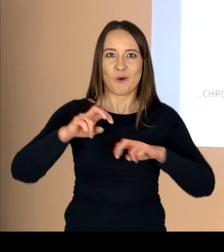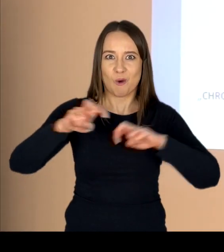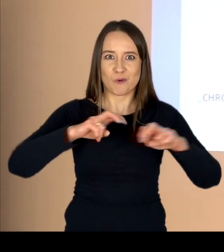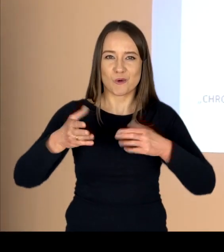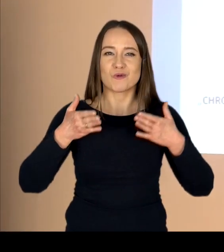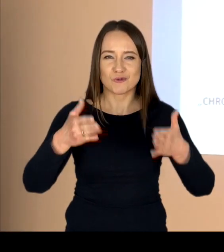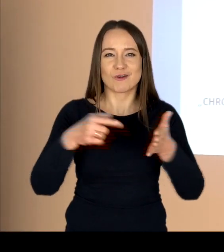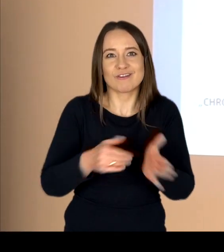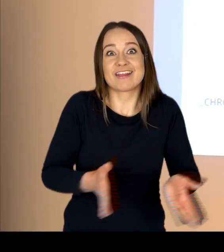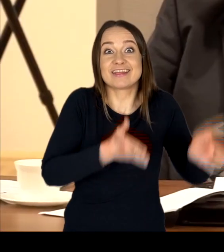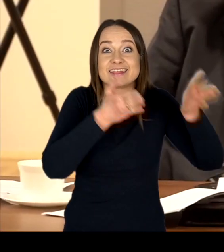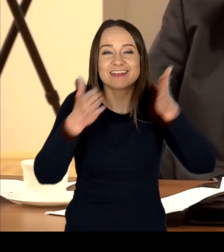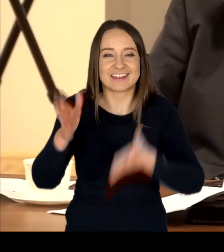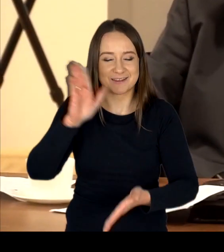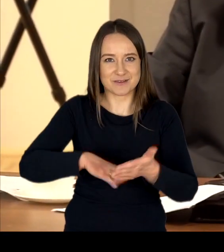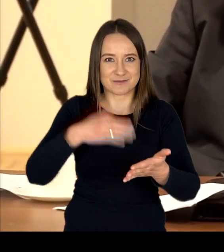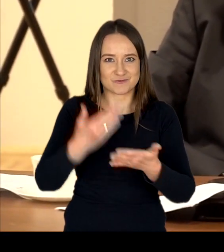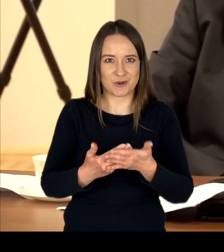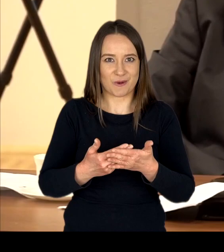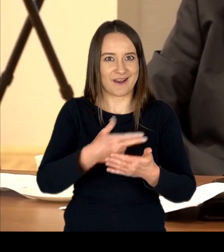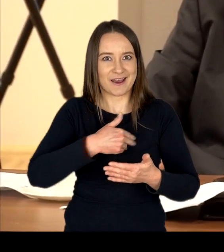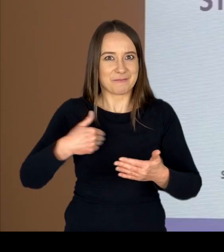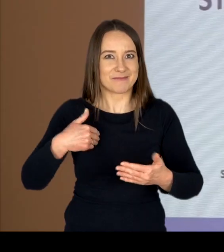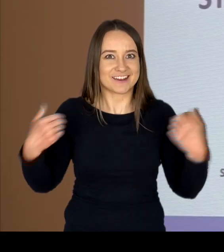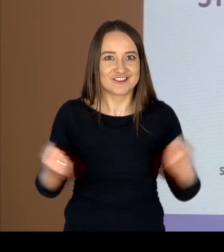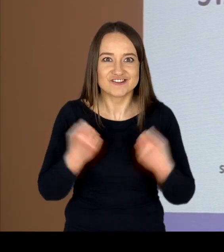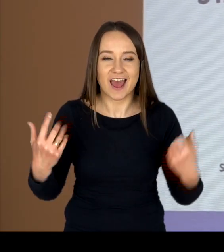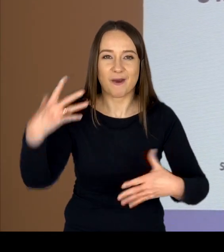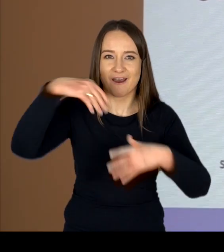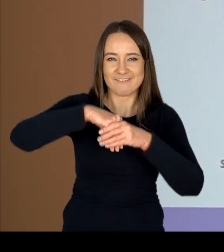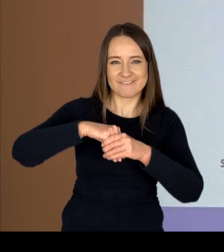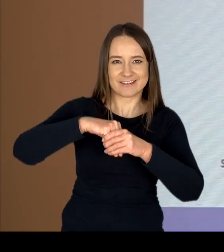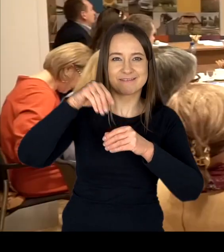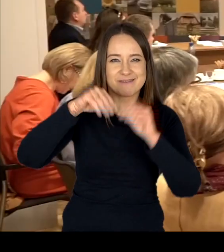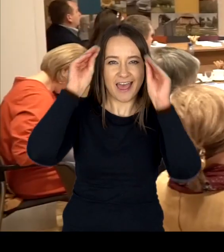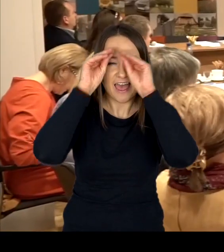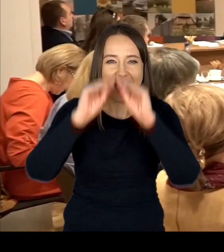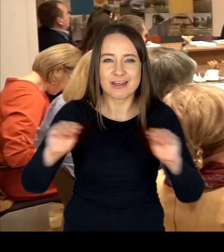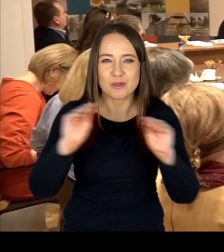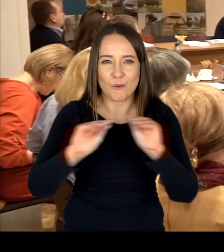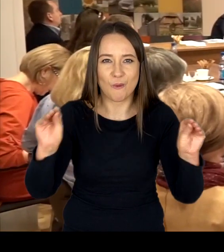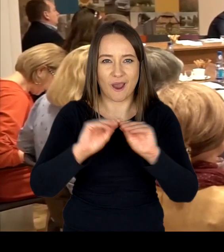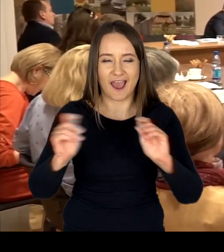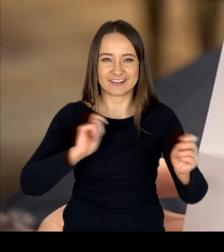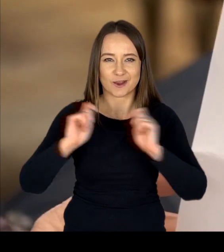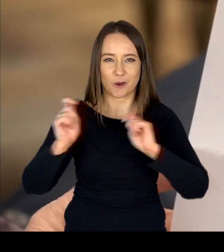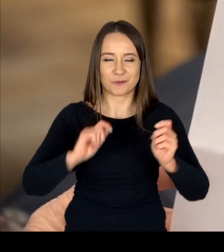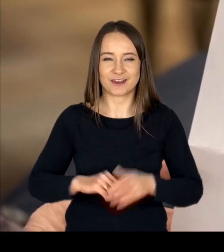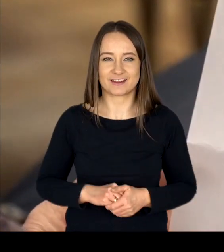to kolejny przykład naszej aktywności w obszarze szeroko rozumianej Edukacji Komunikacyjnej.